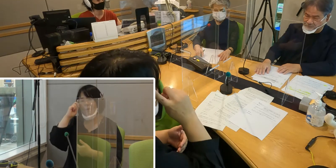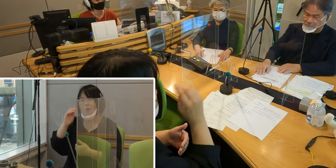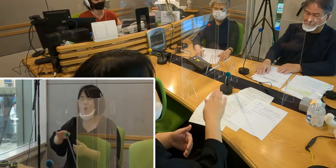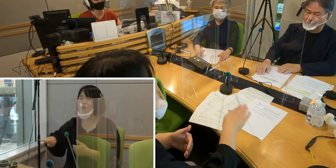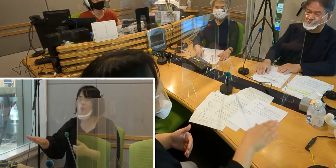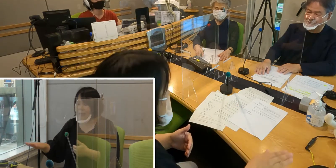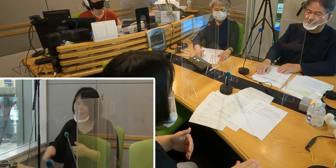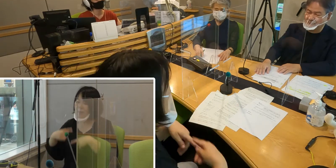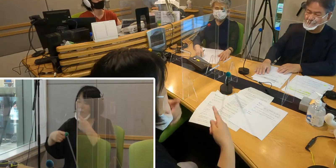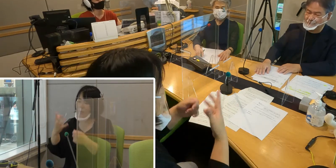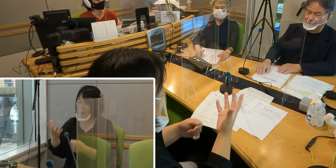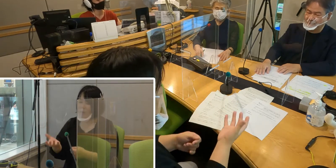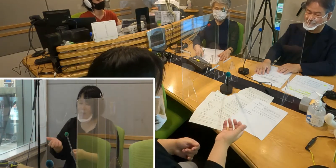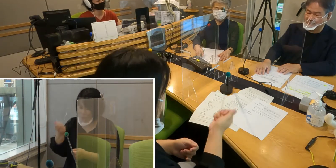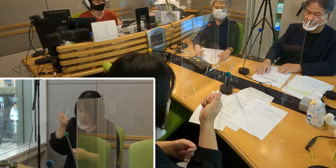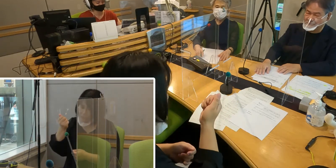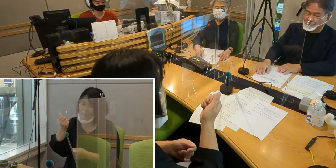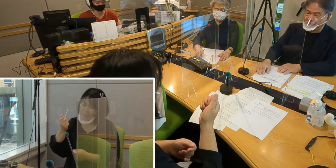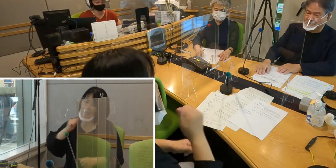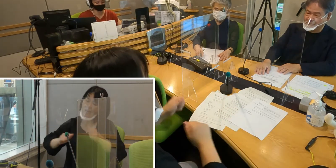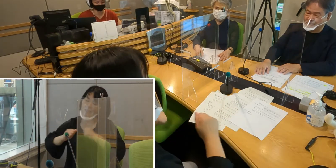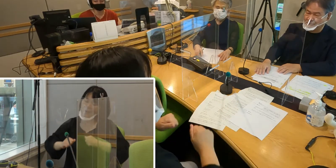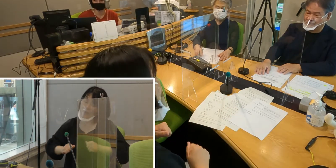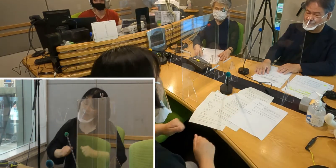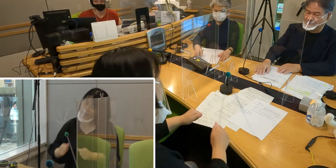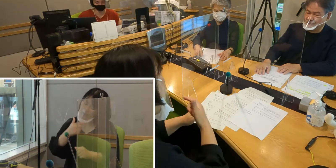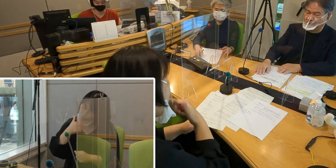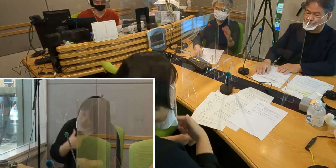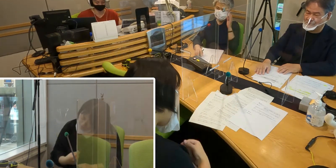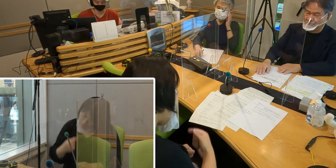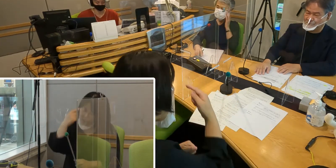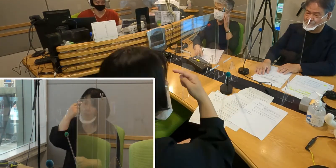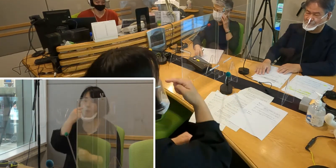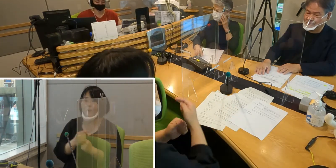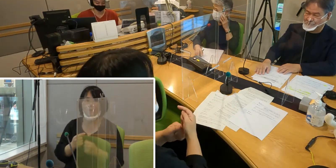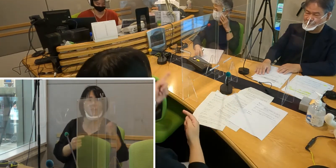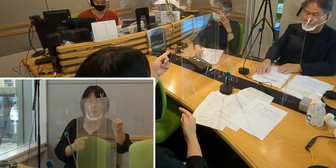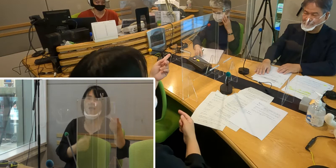これからもしていっていただきたいなというふうに思います （高橋）そうですね